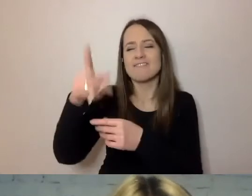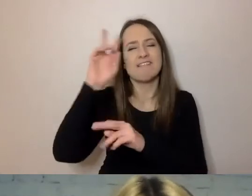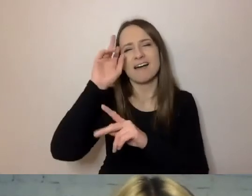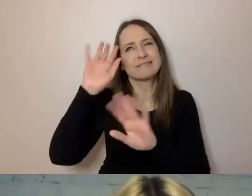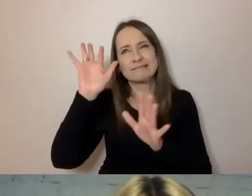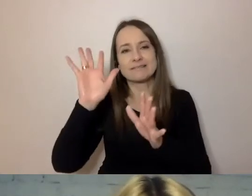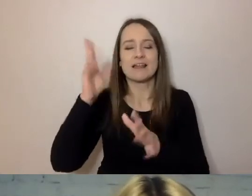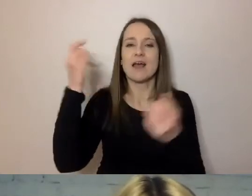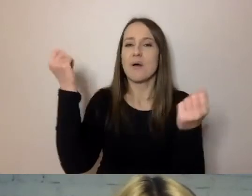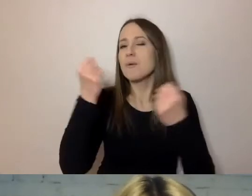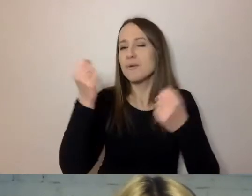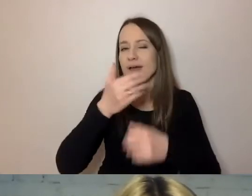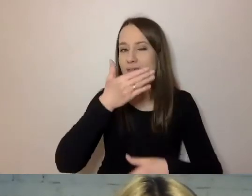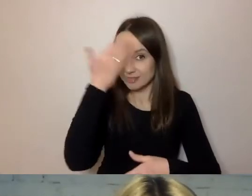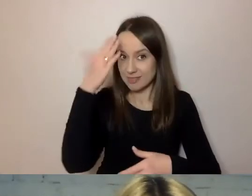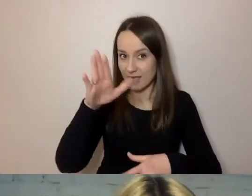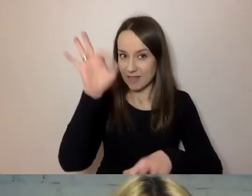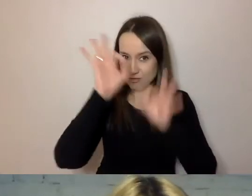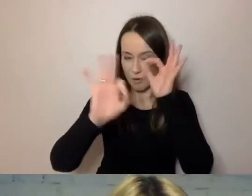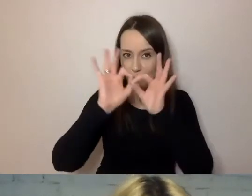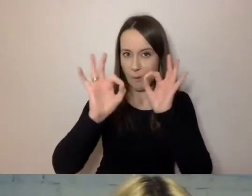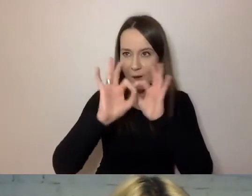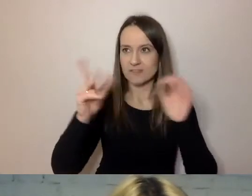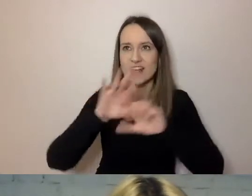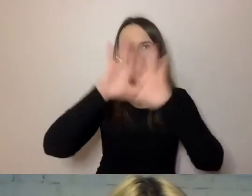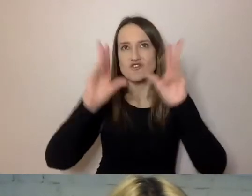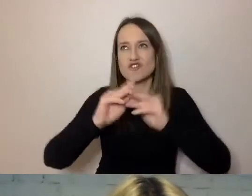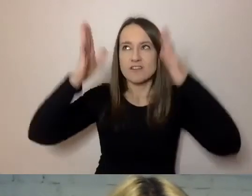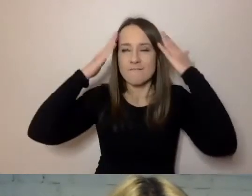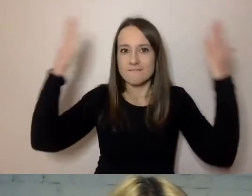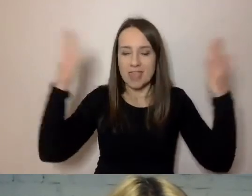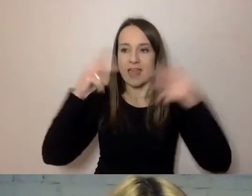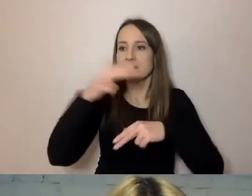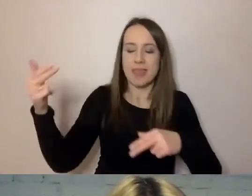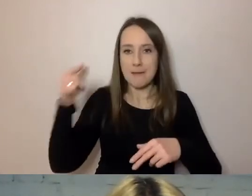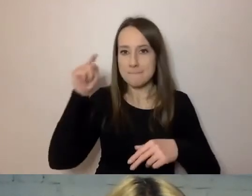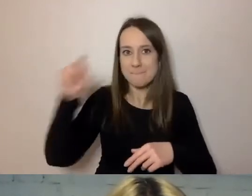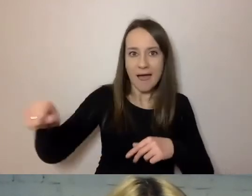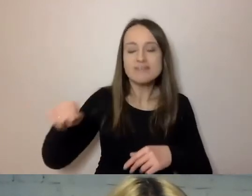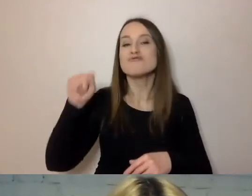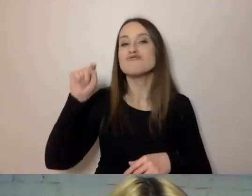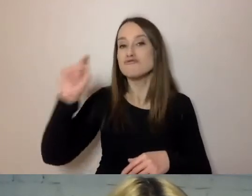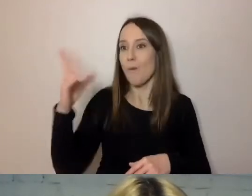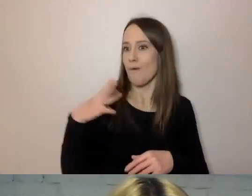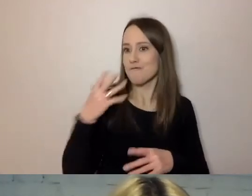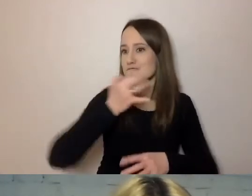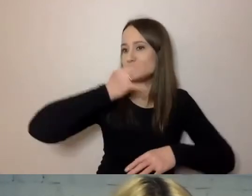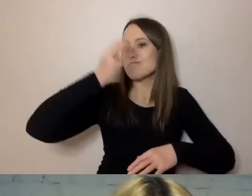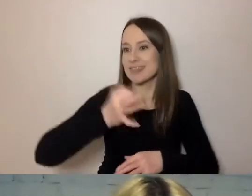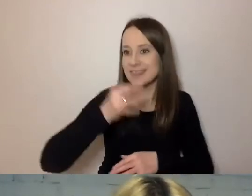nie zna materii, czyli nie ma tej klątwy wiedzy, że wszystko już na ten temat wie. Pokazujemy mu i pytamy: